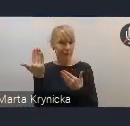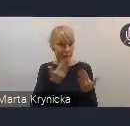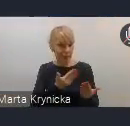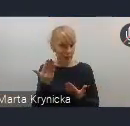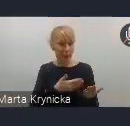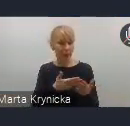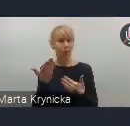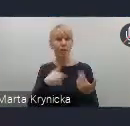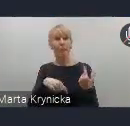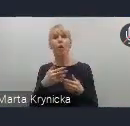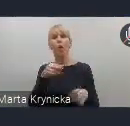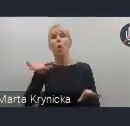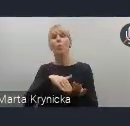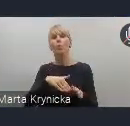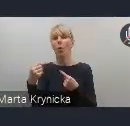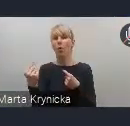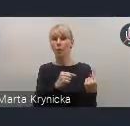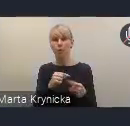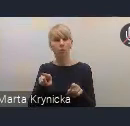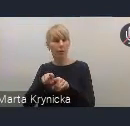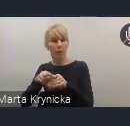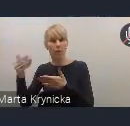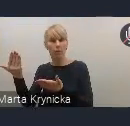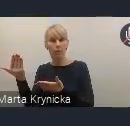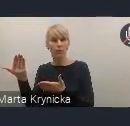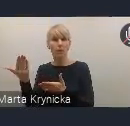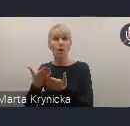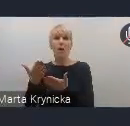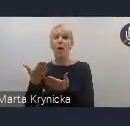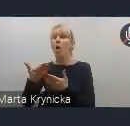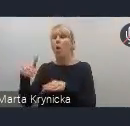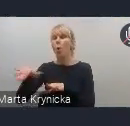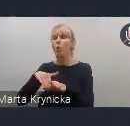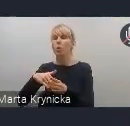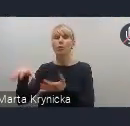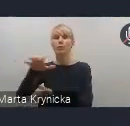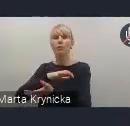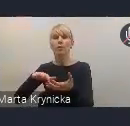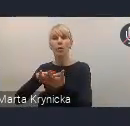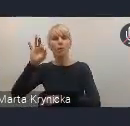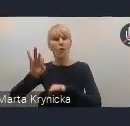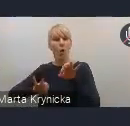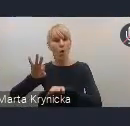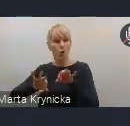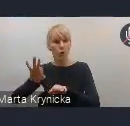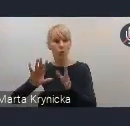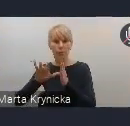jak i do udziału w Światowym Forum Miejskim. Z mojej strony na tę chwilę to wszystko.